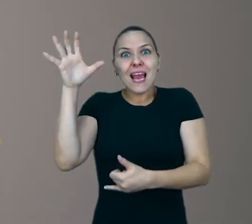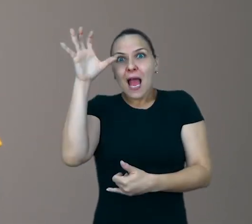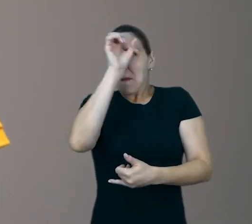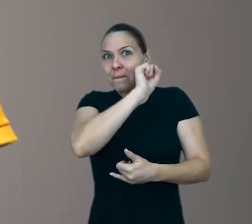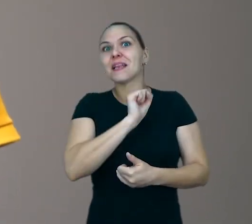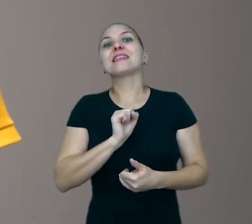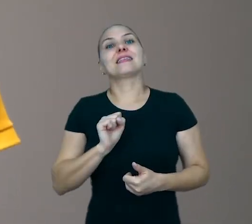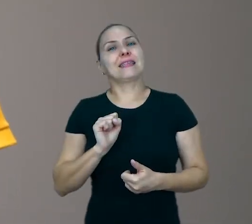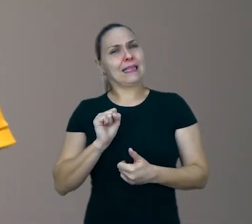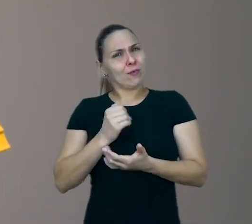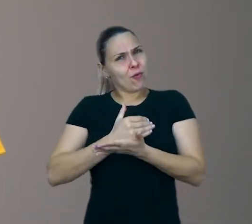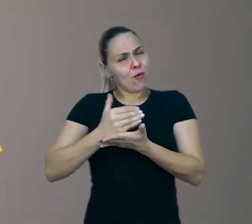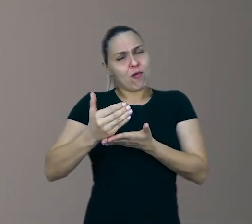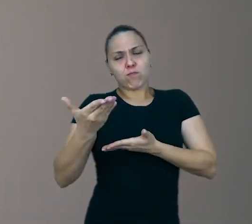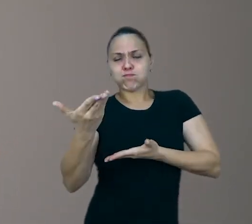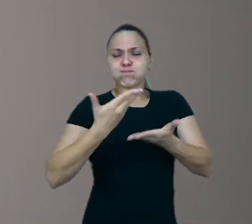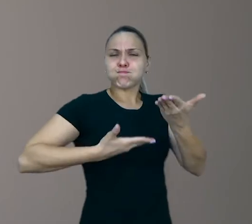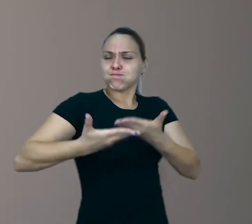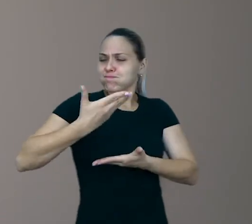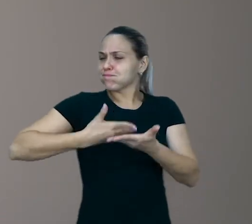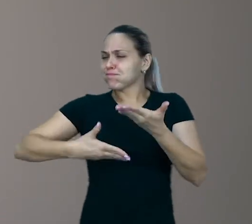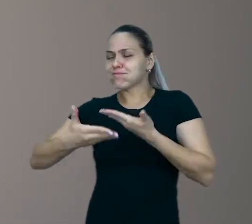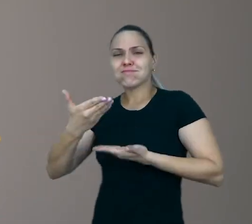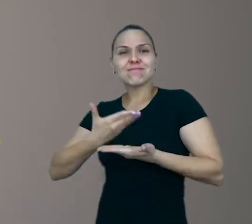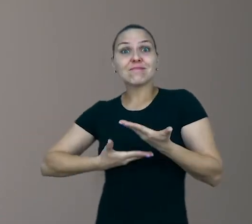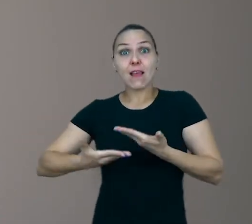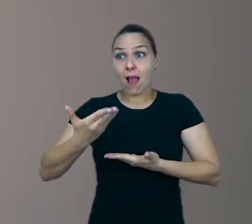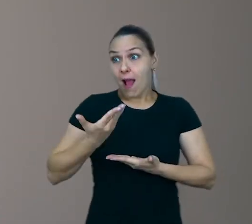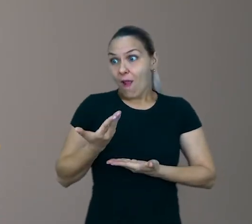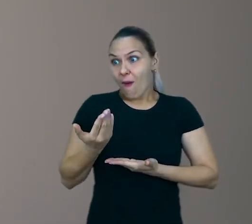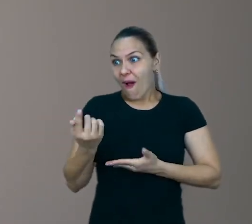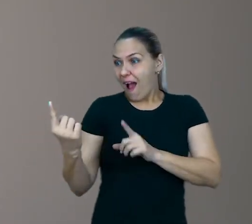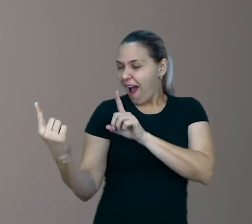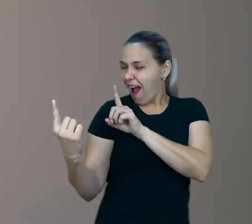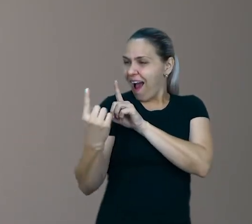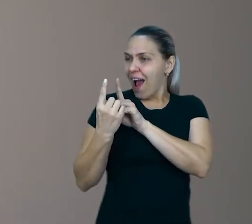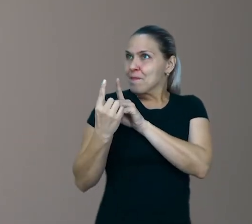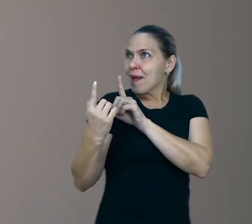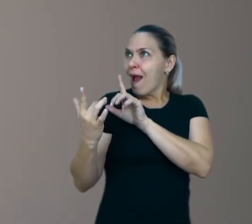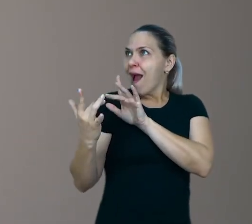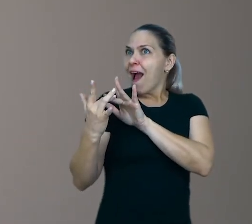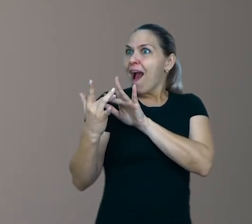Desde que o diálogo que você proponha para ela se conecte de algum modo aos interesses dela